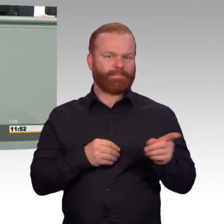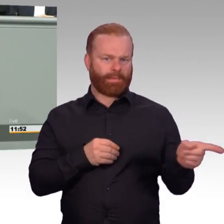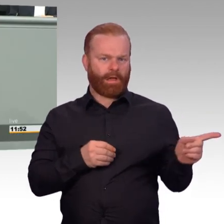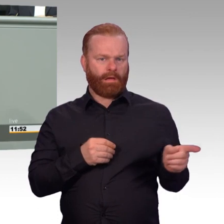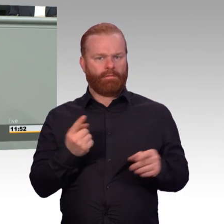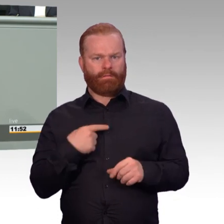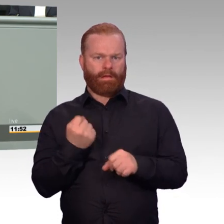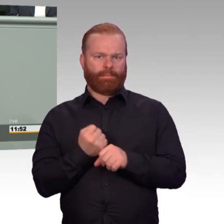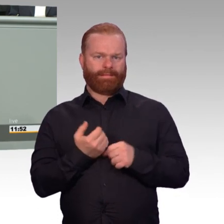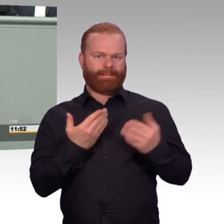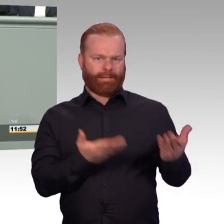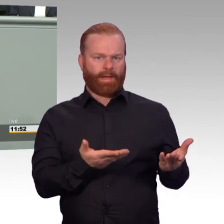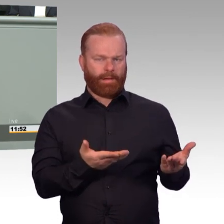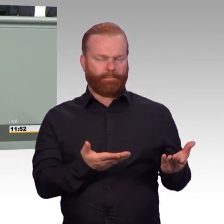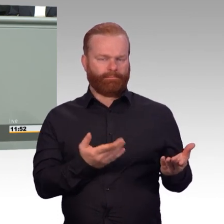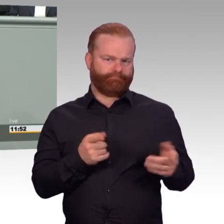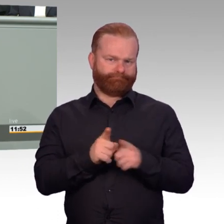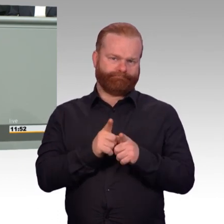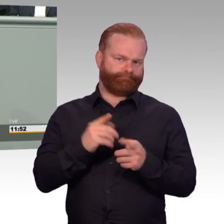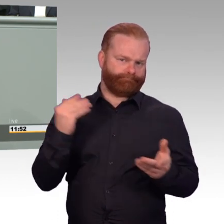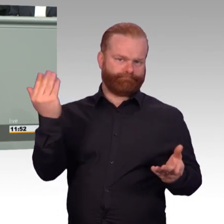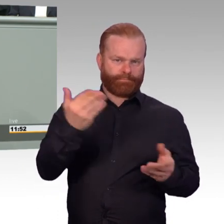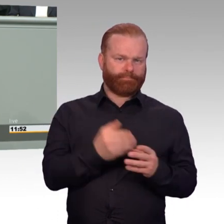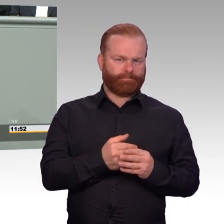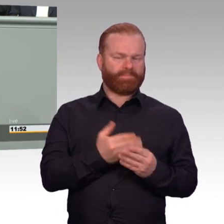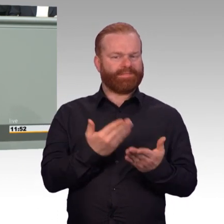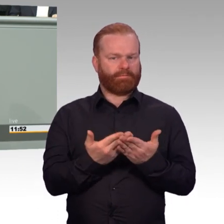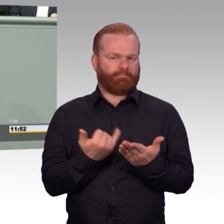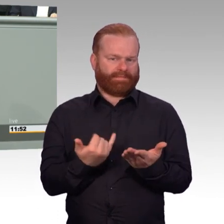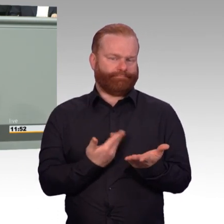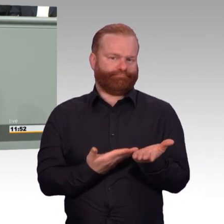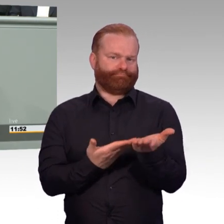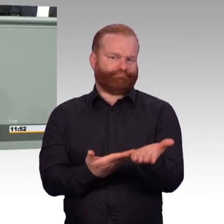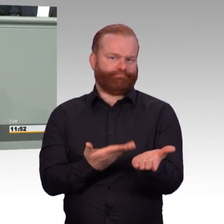Vereinbarkeit von Dienst und Familie. Das Thema Karrierepfade zum Beispiel